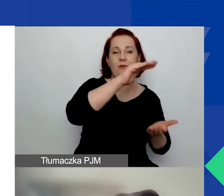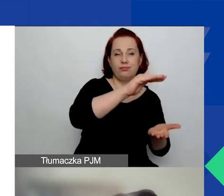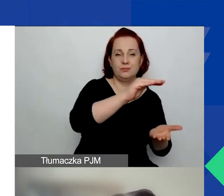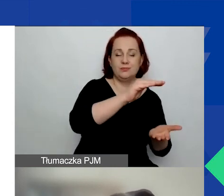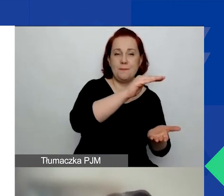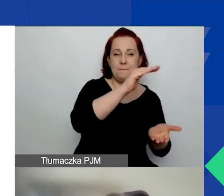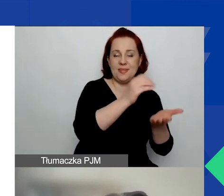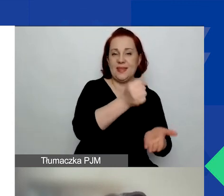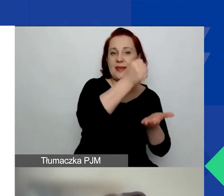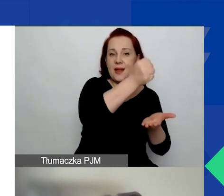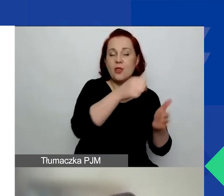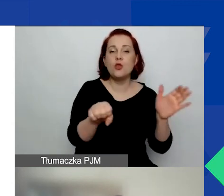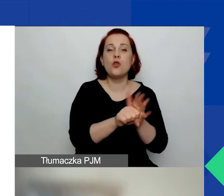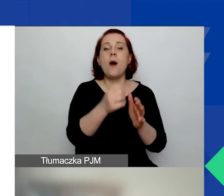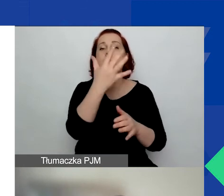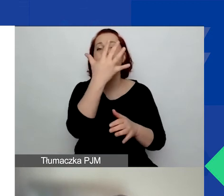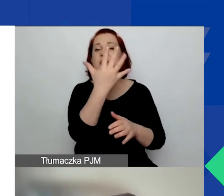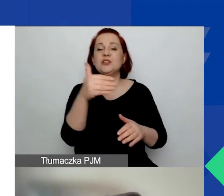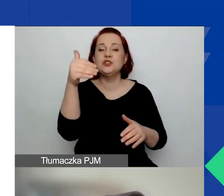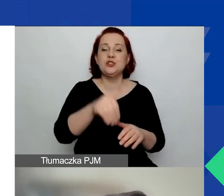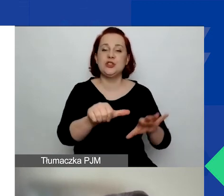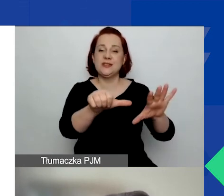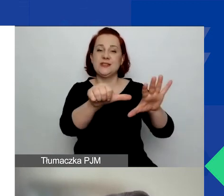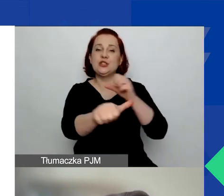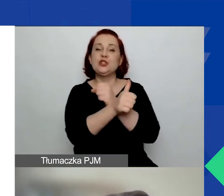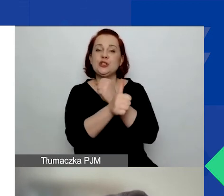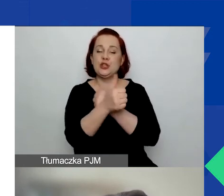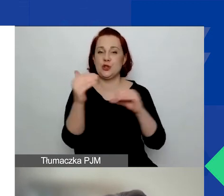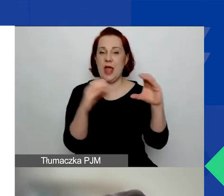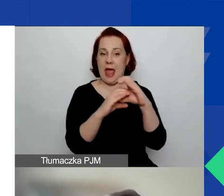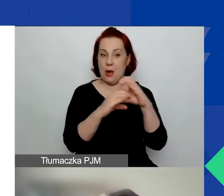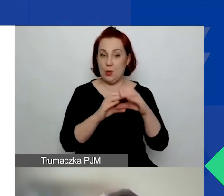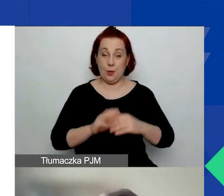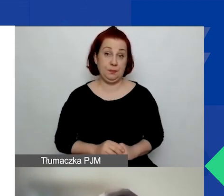do 5060 euro. Można założyć, że jeżeli ktoś zaaplikuje